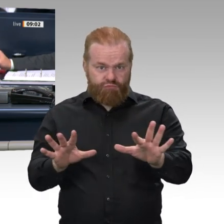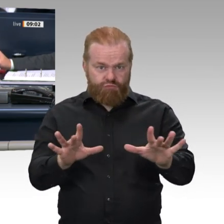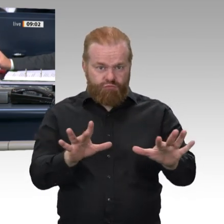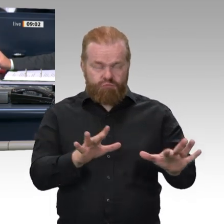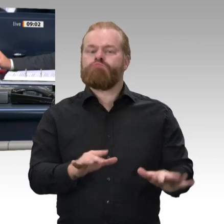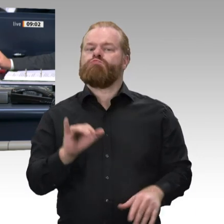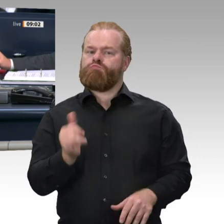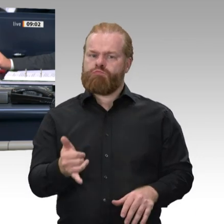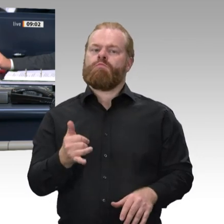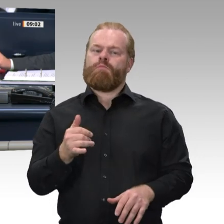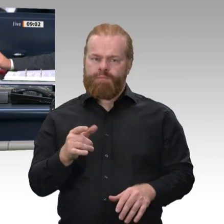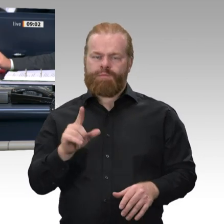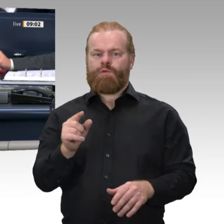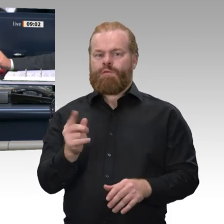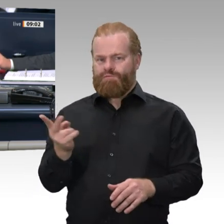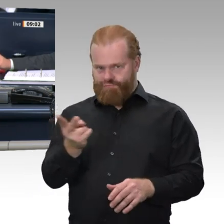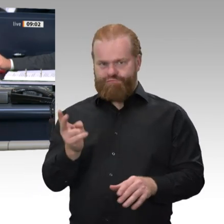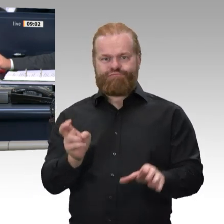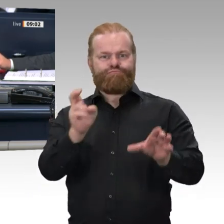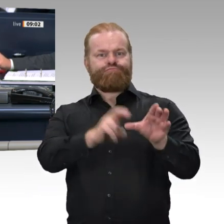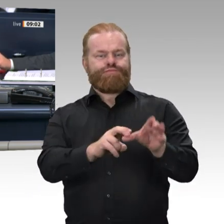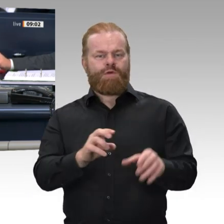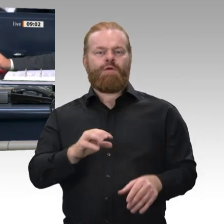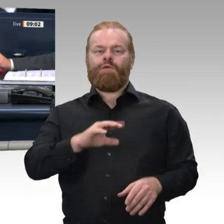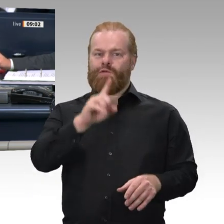„Änderung der Geschäftsordnung des Deutschen Bundestages, hier: Besondere Lage